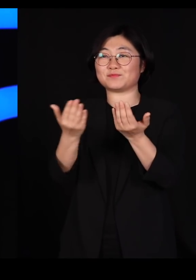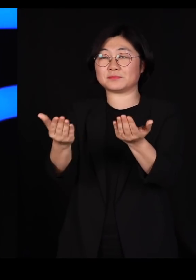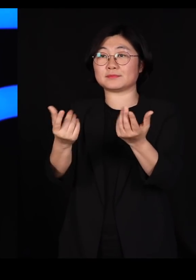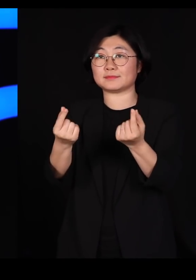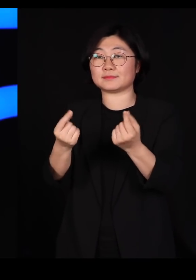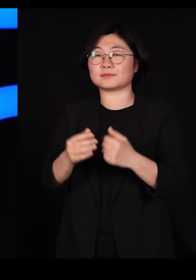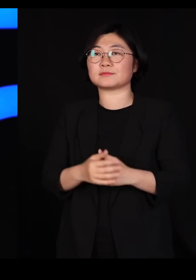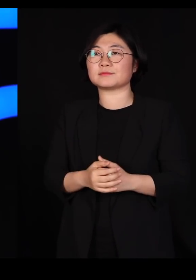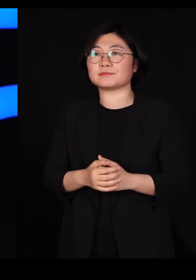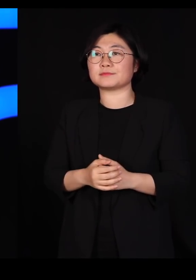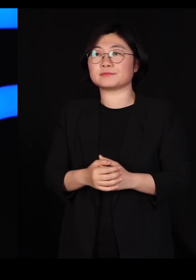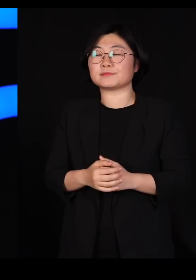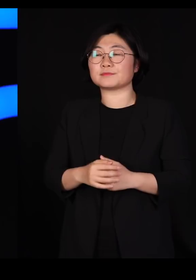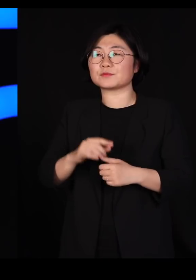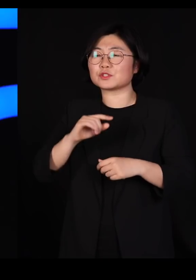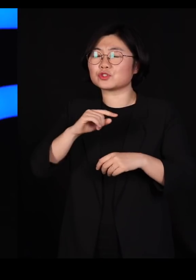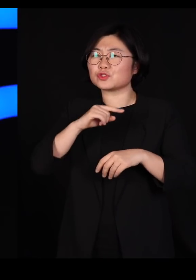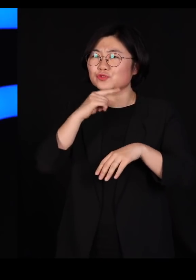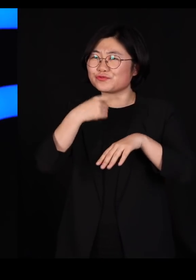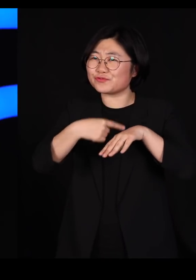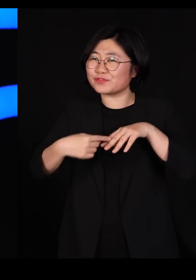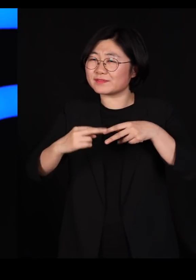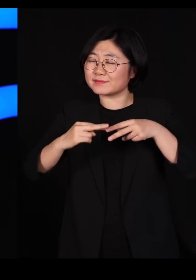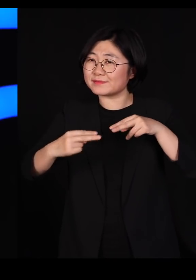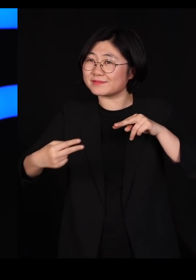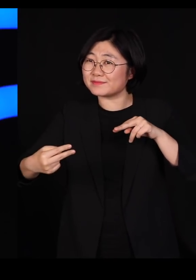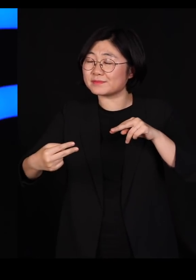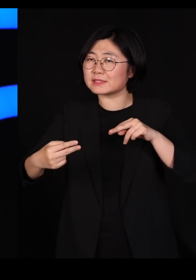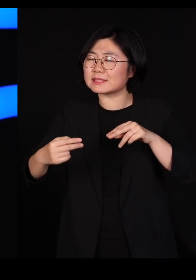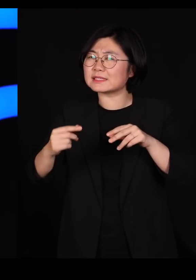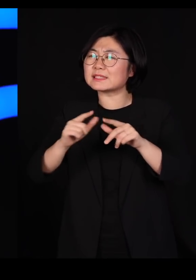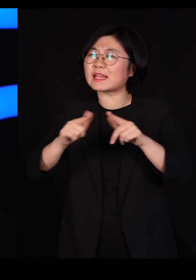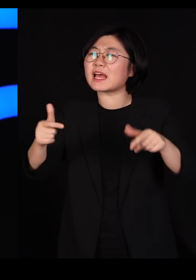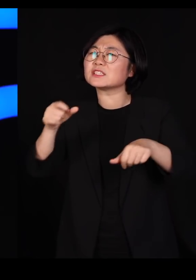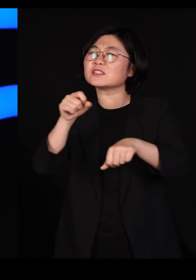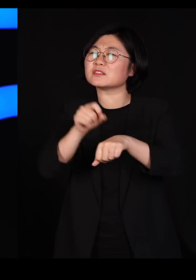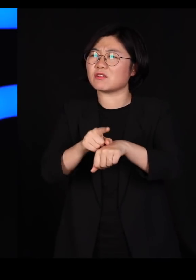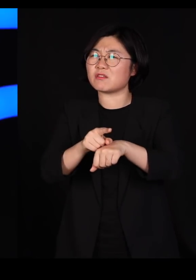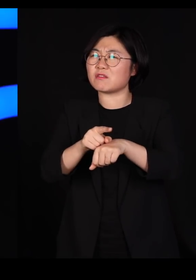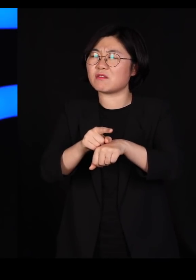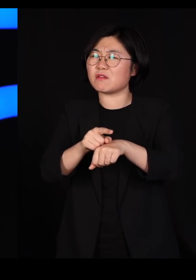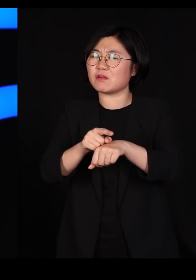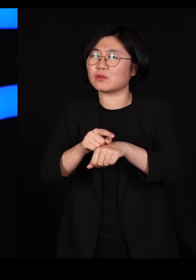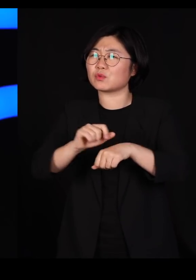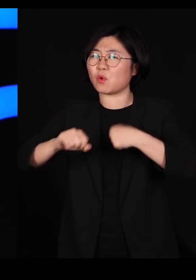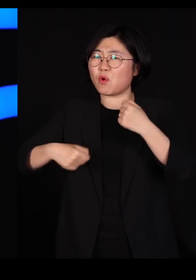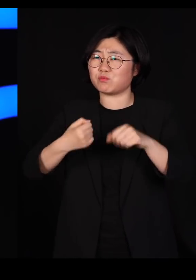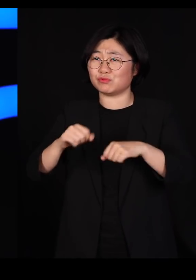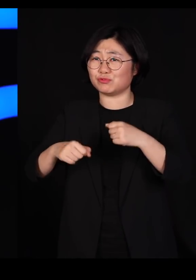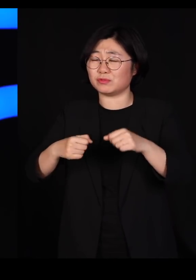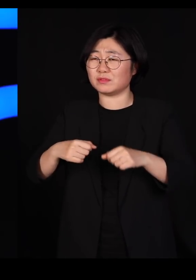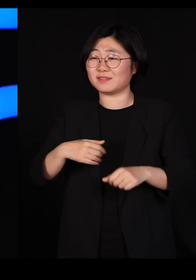우리는 어느덧 유전자 다양성이 엄청나게 결여된 동물들을 우리가 기르고 있습니다